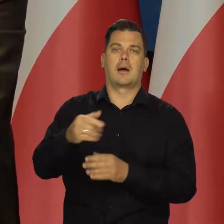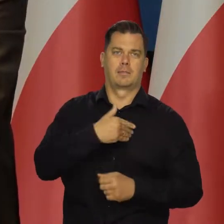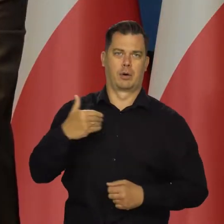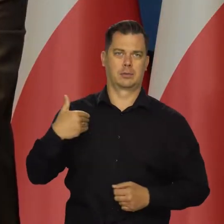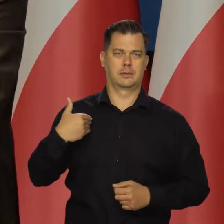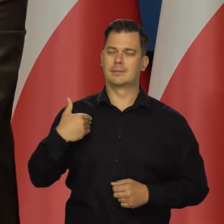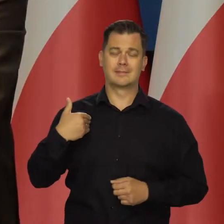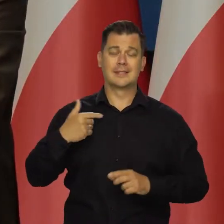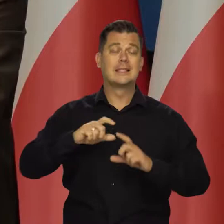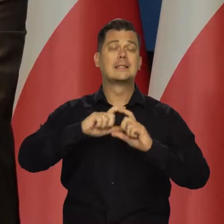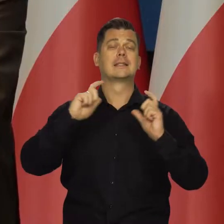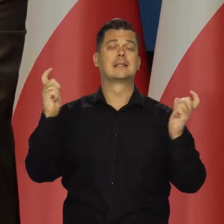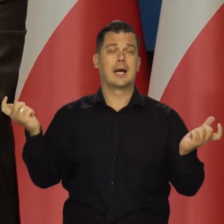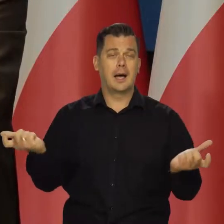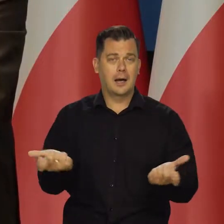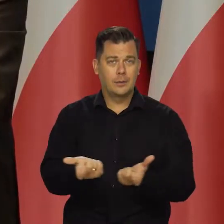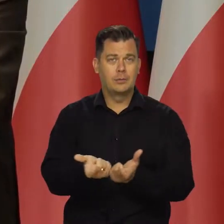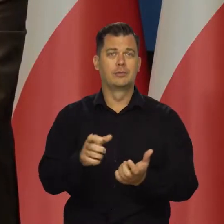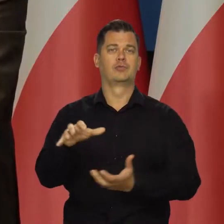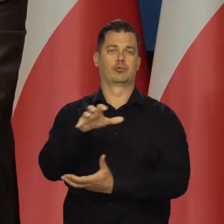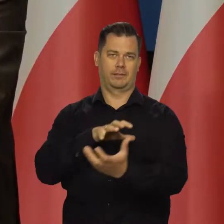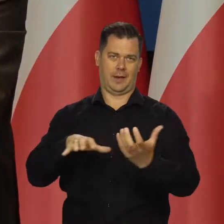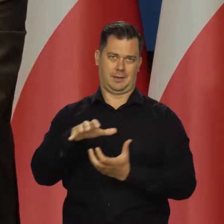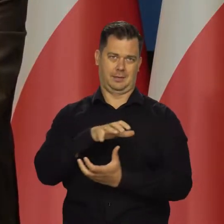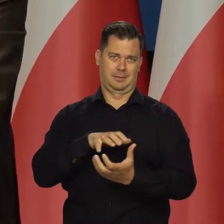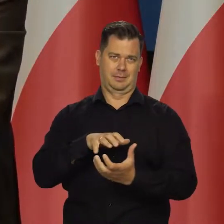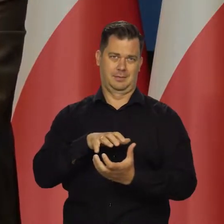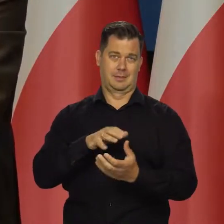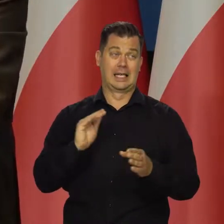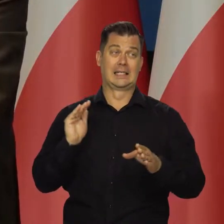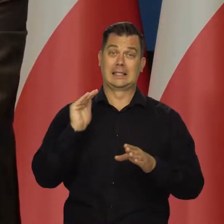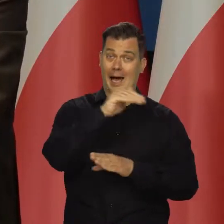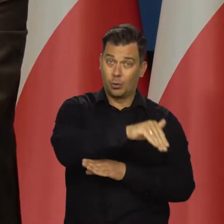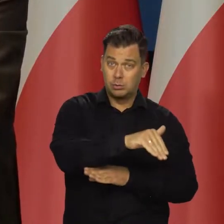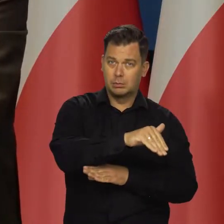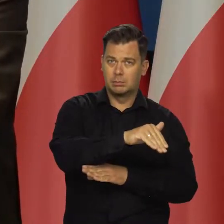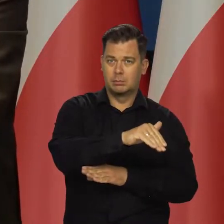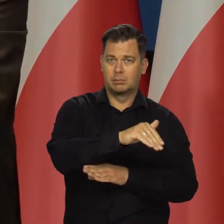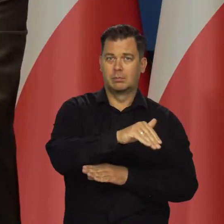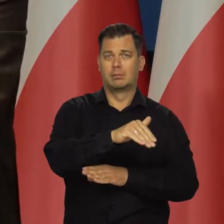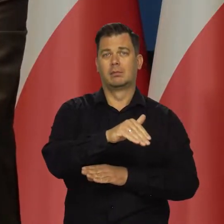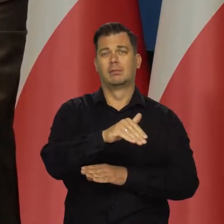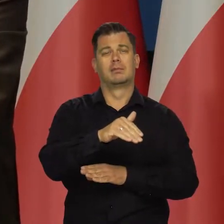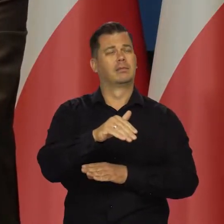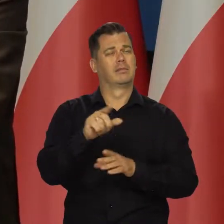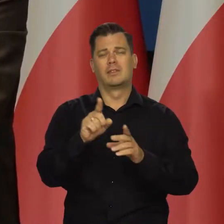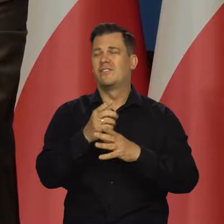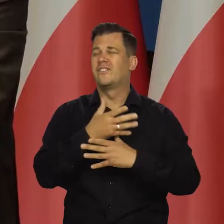Całą gospodarkę światową, cały świat Zachodu, a nie tylko. Ogromny problem.